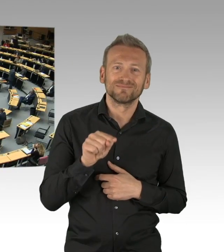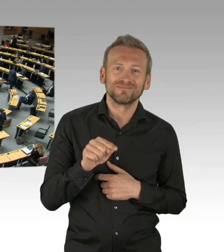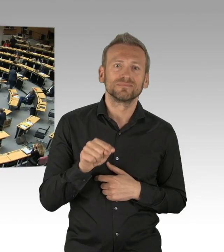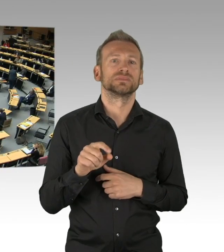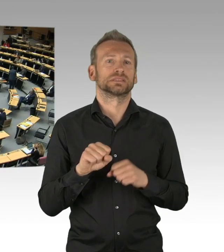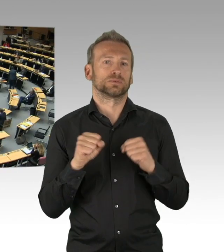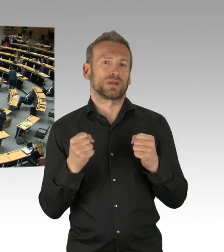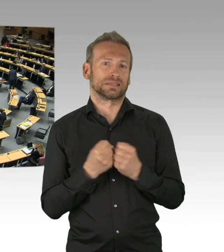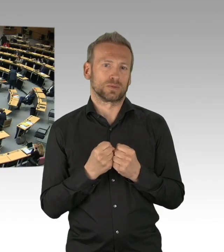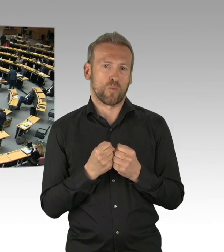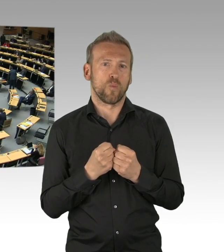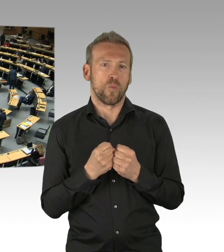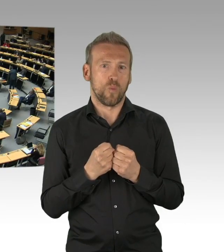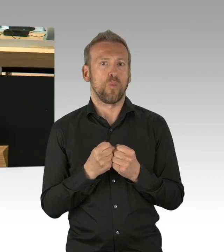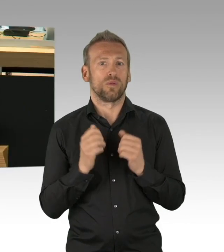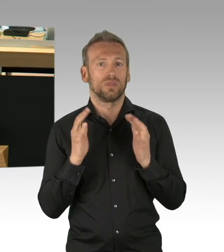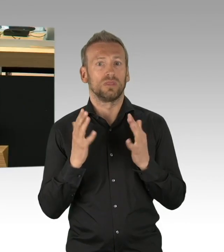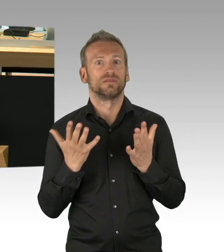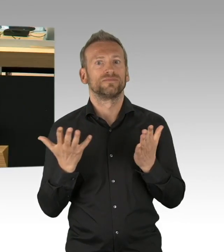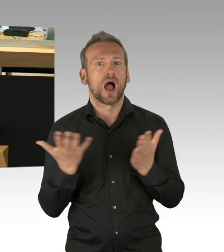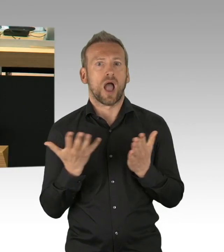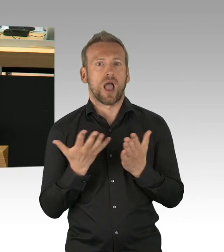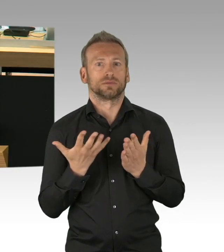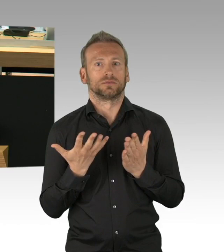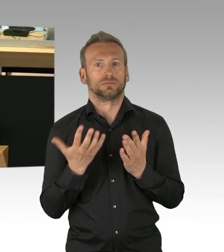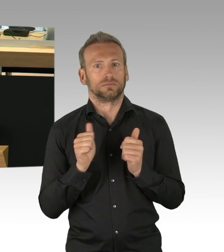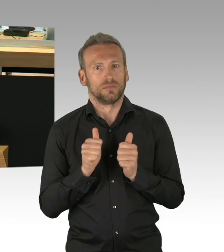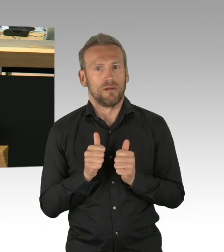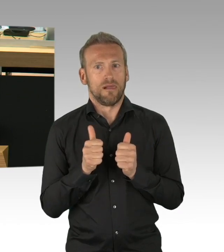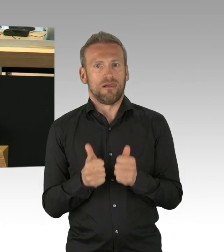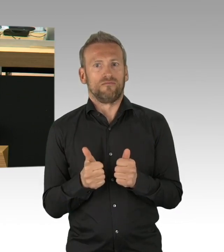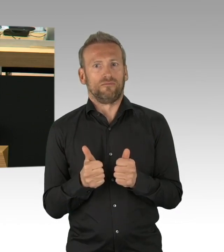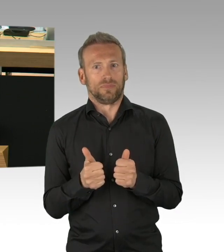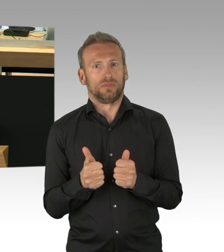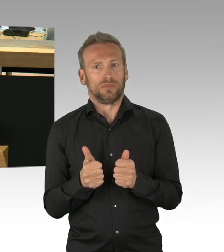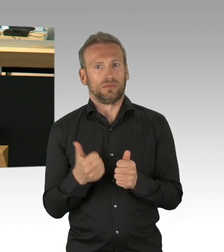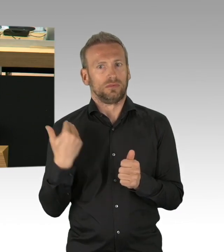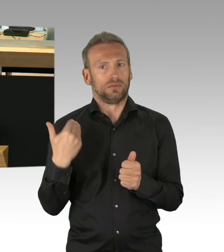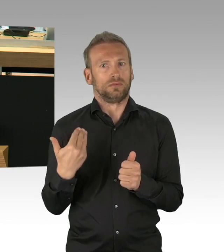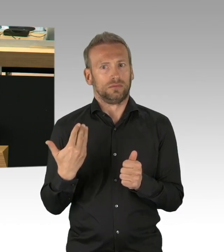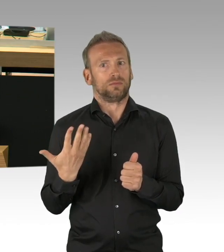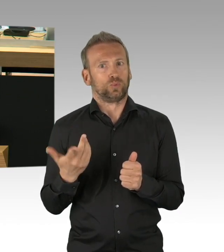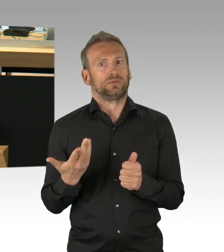wieder eine berufliche und finanzielle Perspektive bieten. Jetzt geht es ganz konkret darum, unsere Wirtschaft wieder aufzustellen